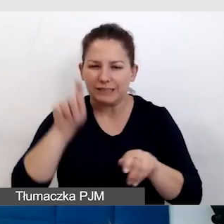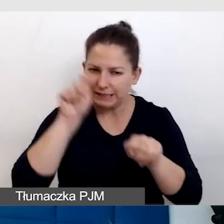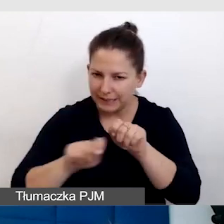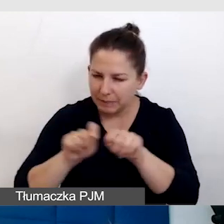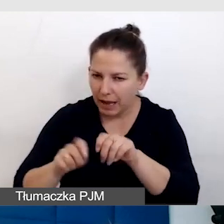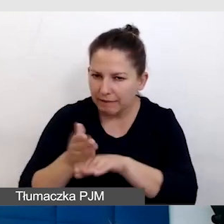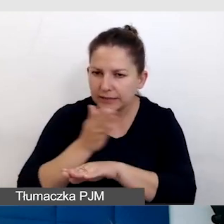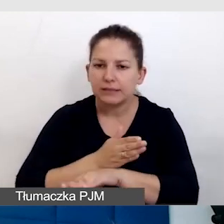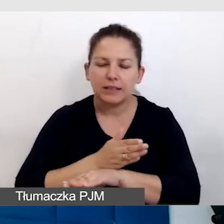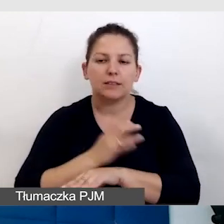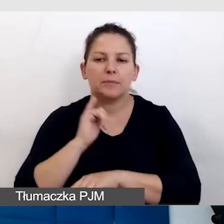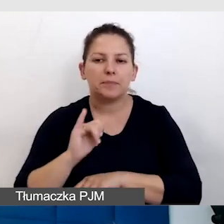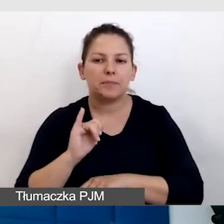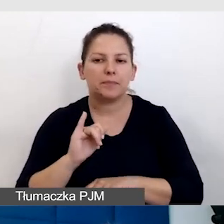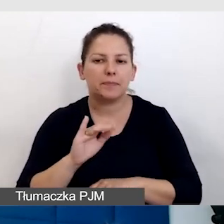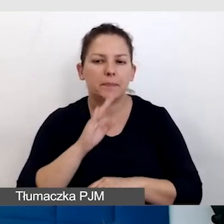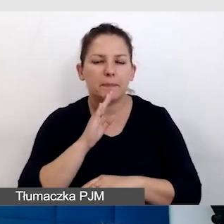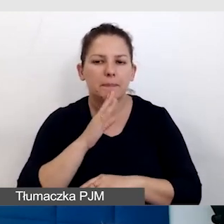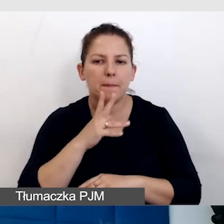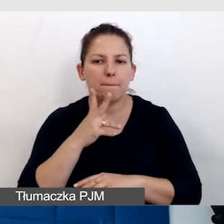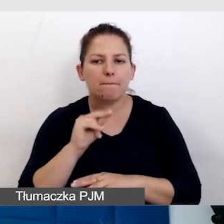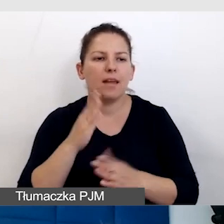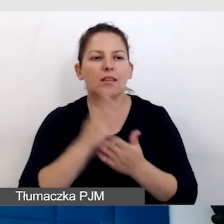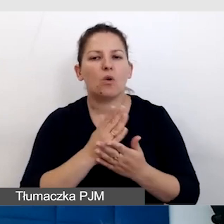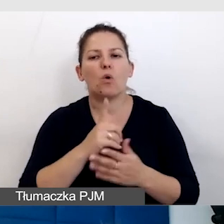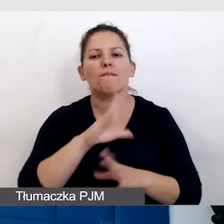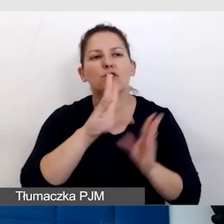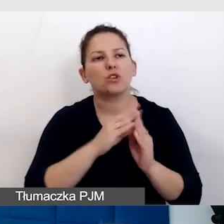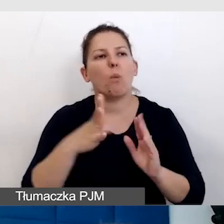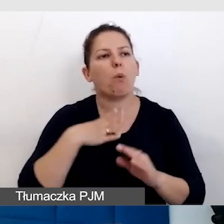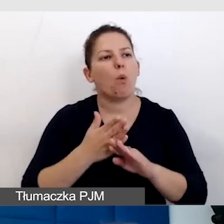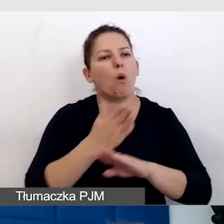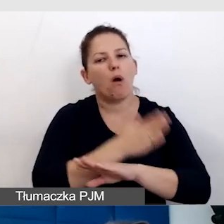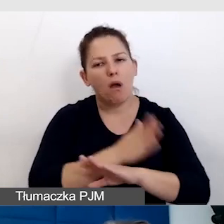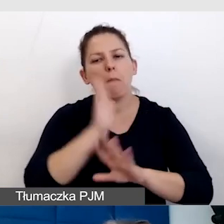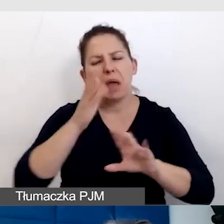i nie bazować na tym, że wszystko po prostu będzie działało.